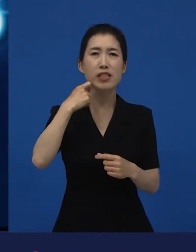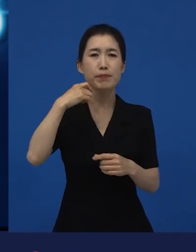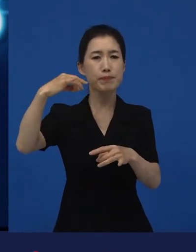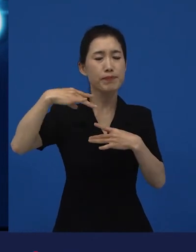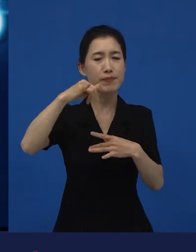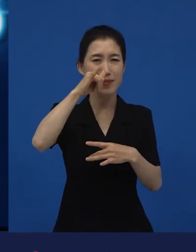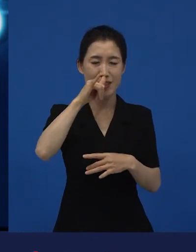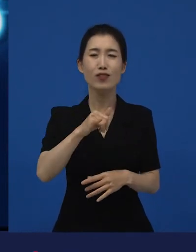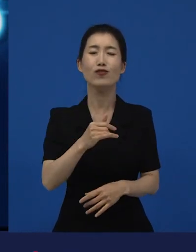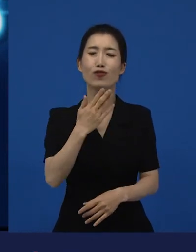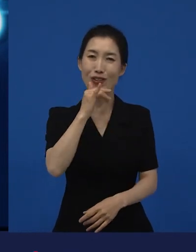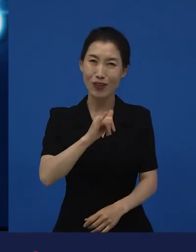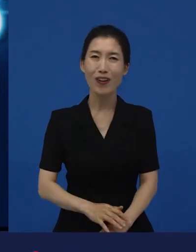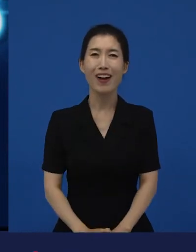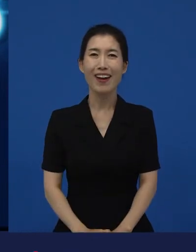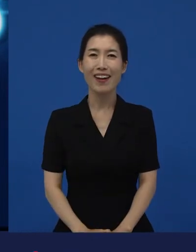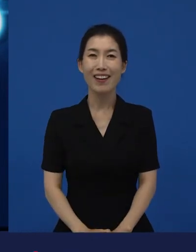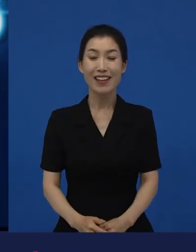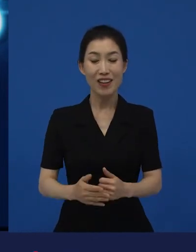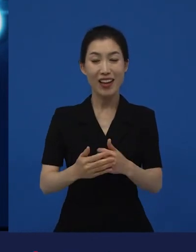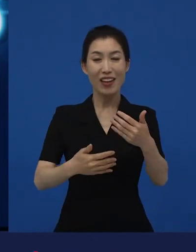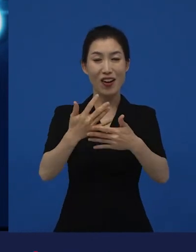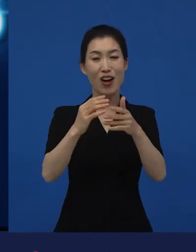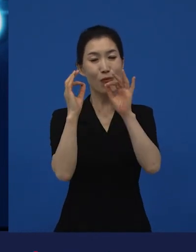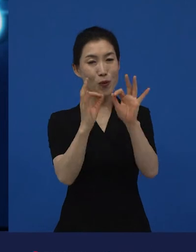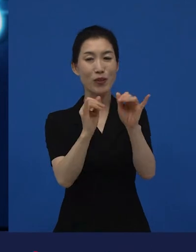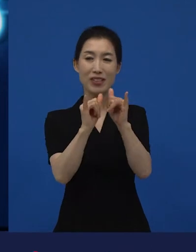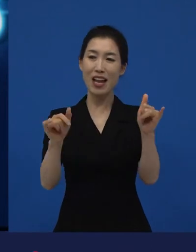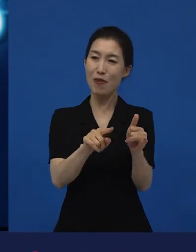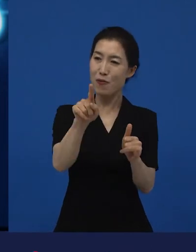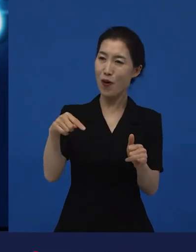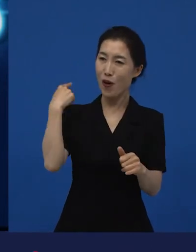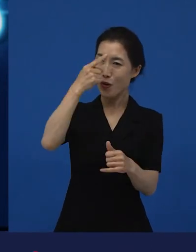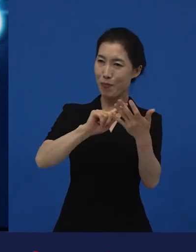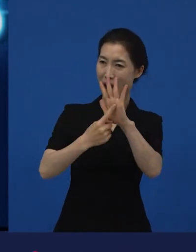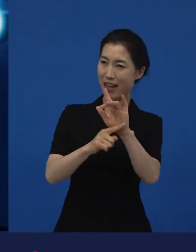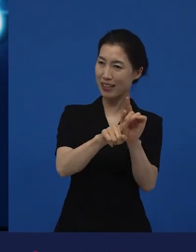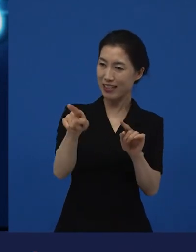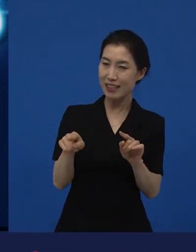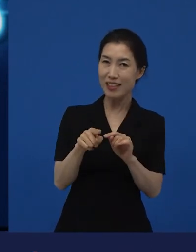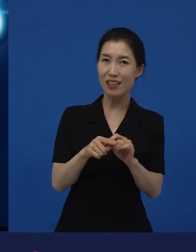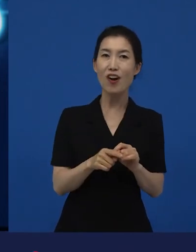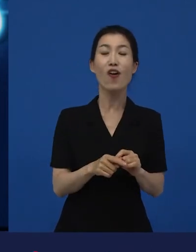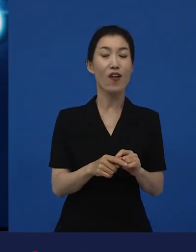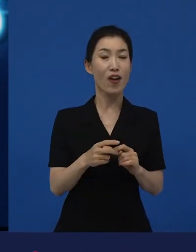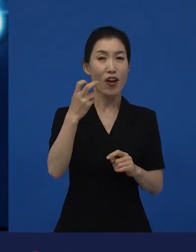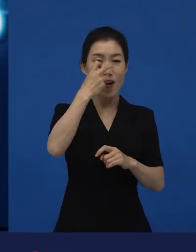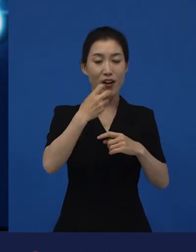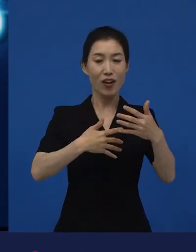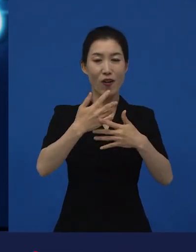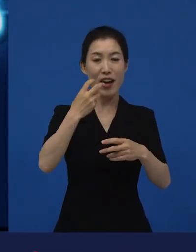관객들이 반응하는 그런 반응들은 감독과 제작자들에게 ‘이런 영화 어디서 봐야 돼?